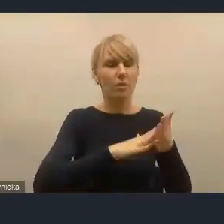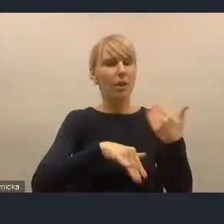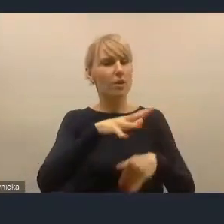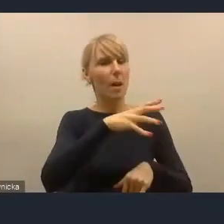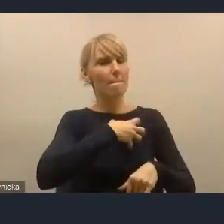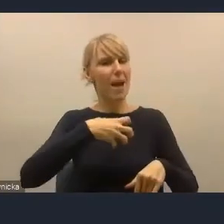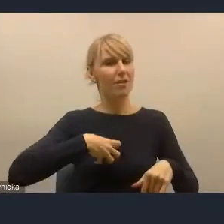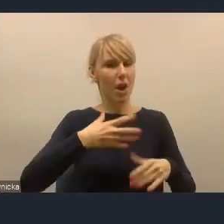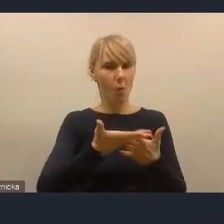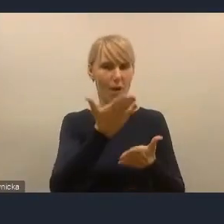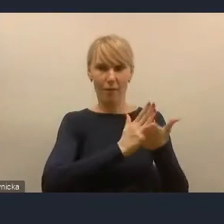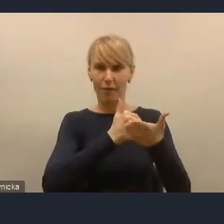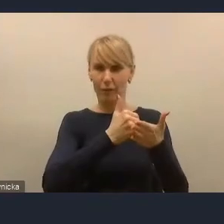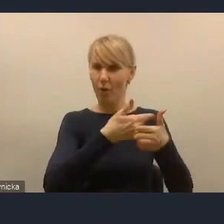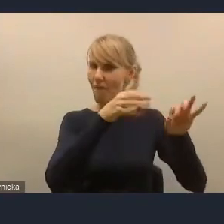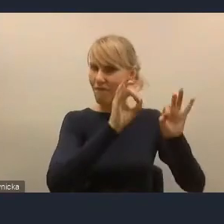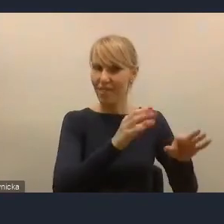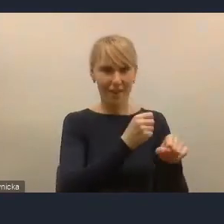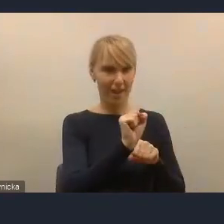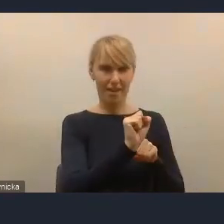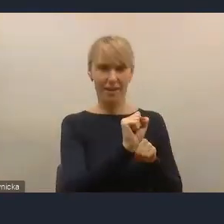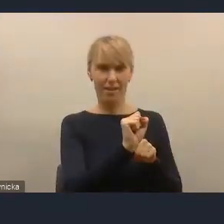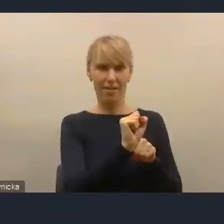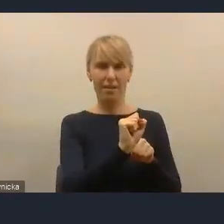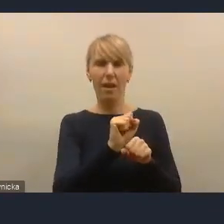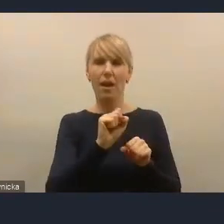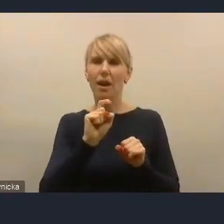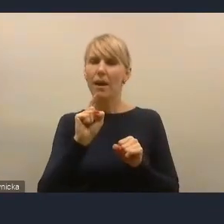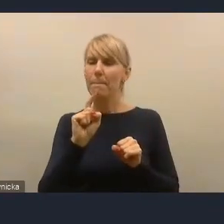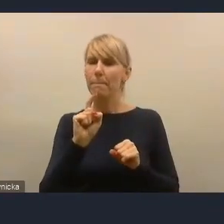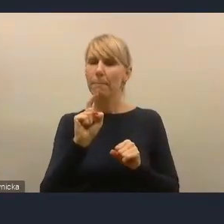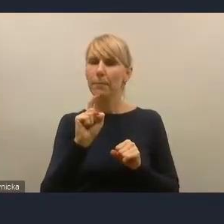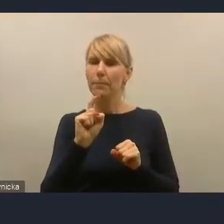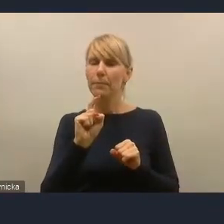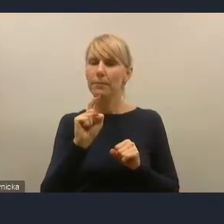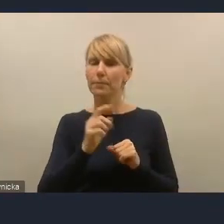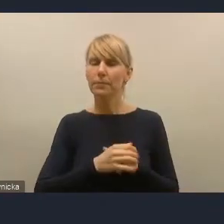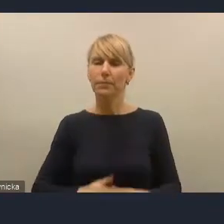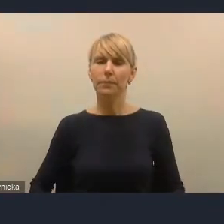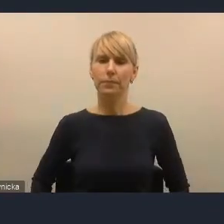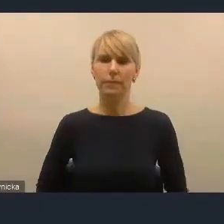Jeśli to jest czyjaś wina, są znane analizy CBOS-u, OBOP-u